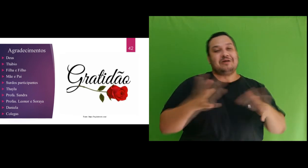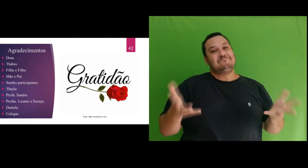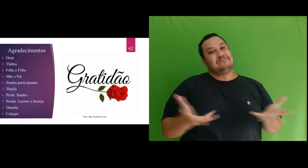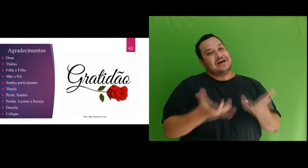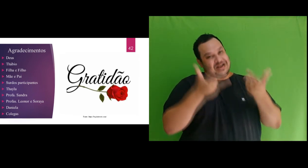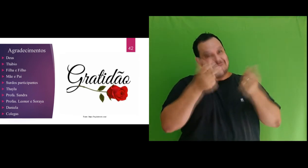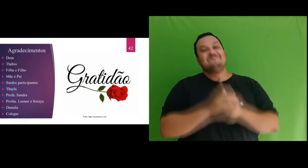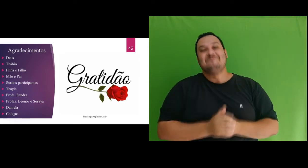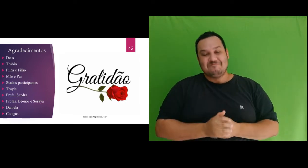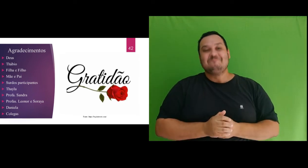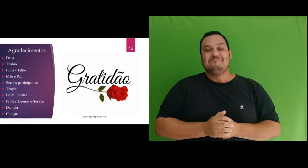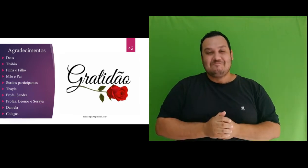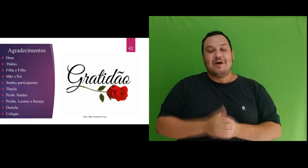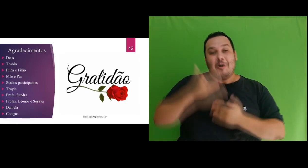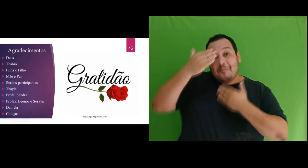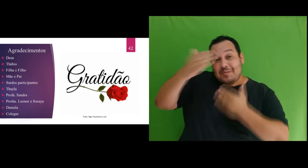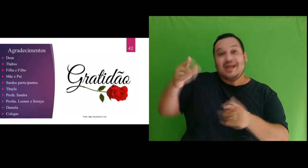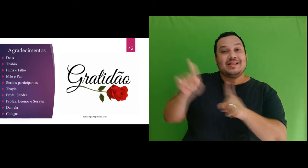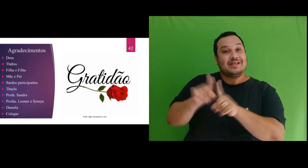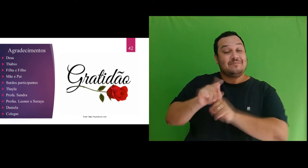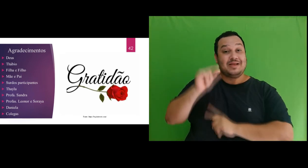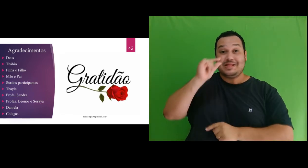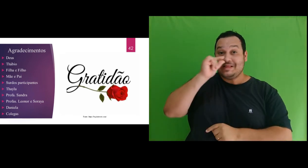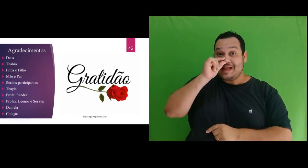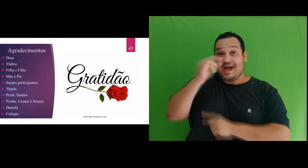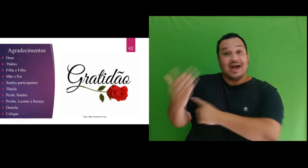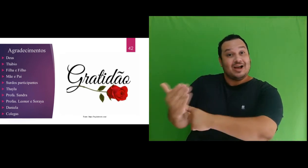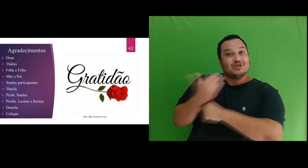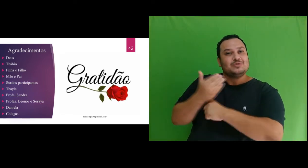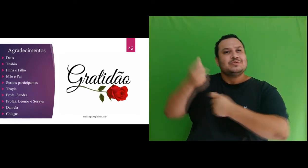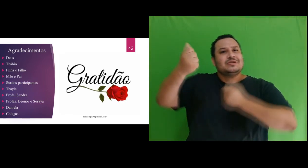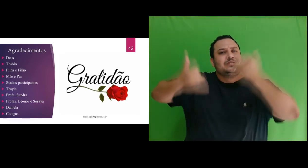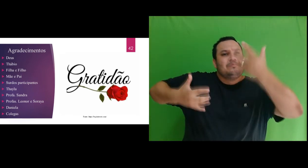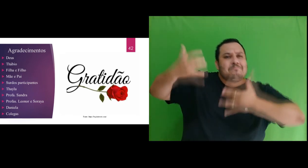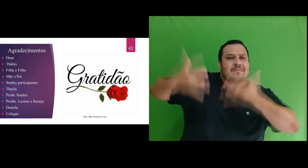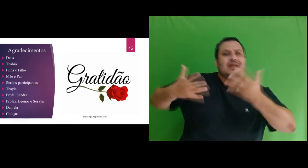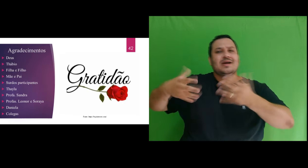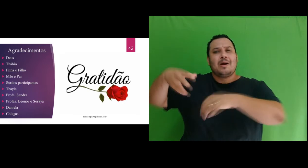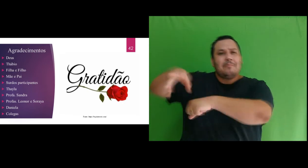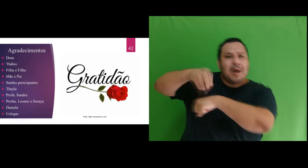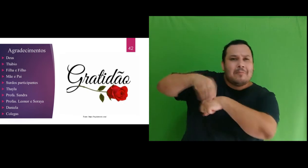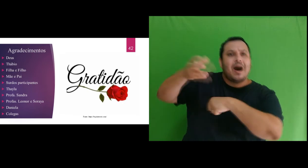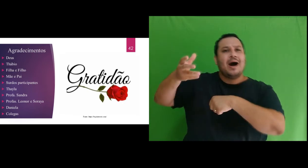Agradeço também a Thayla, por ter me auxiliado com explicações e materiais referente algumas